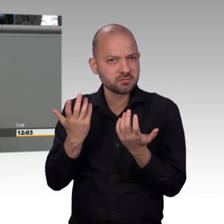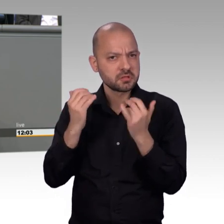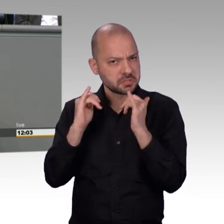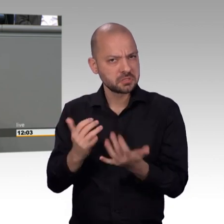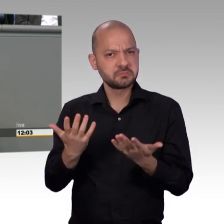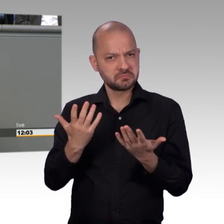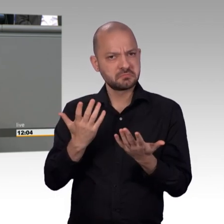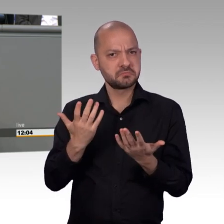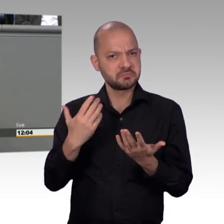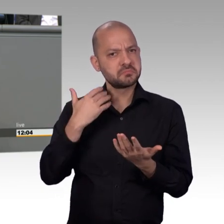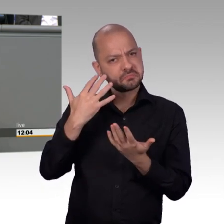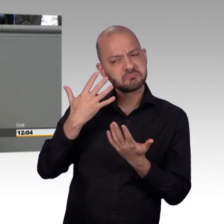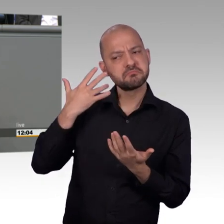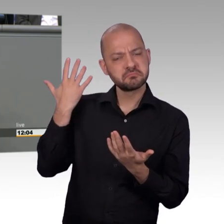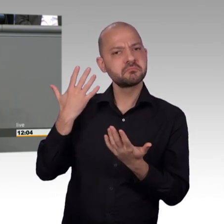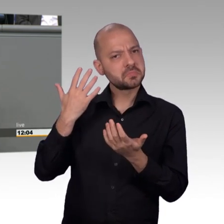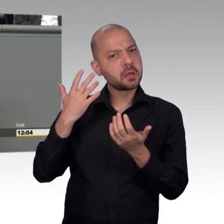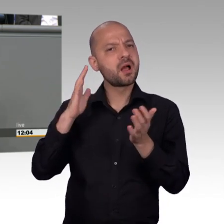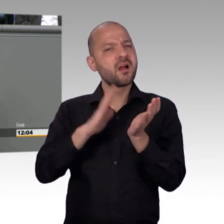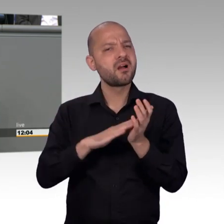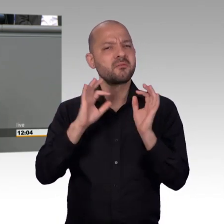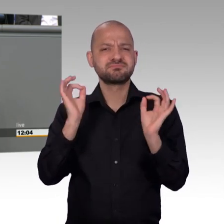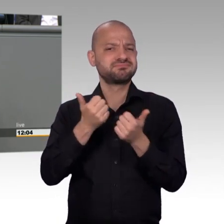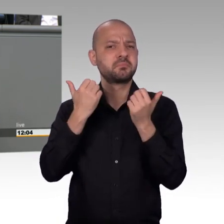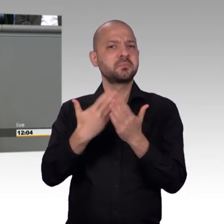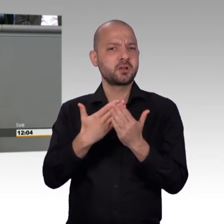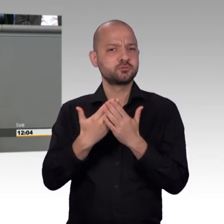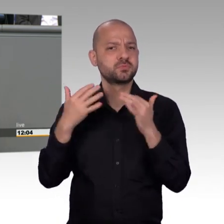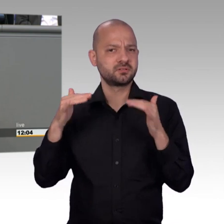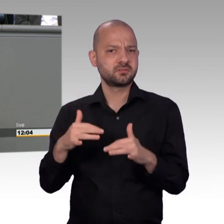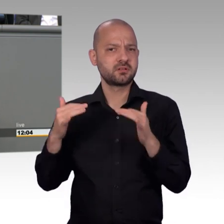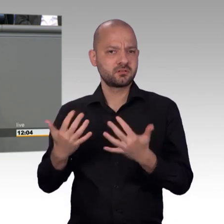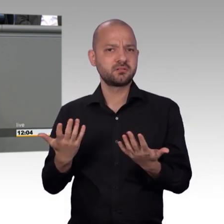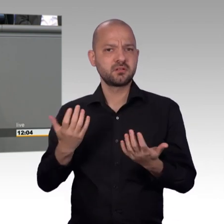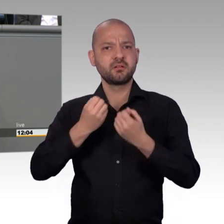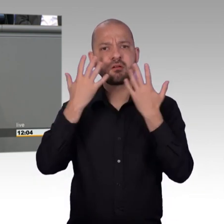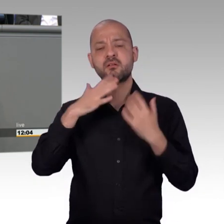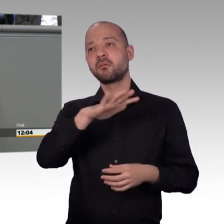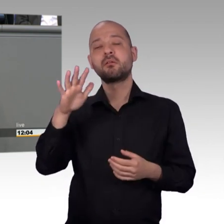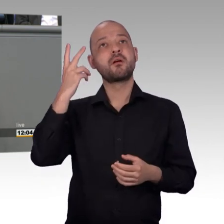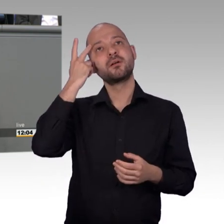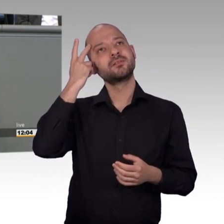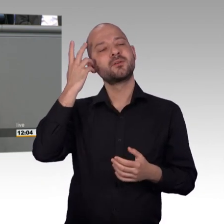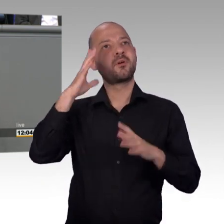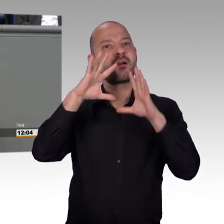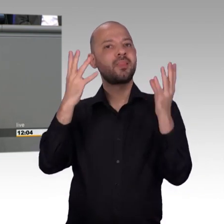Menschen, die gequält wurden, unfassbares Leid erlebt haben, grausame Erziehungsmethoden in Kinderheimen,